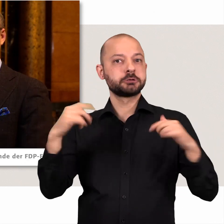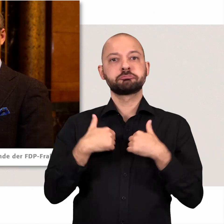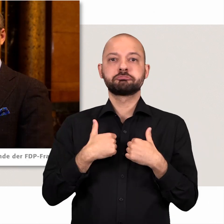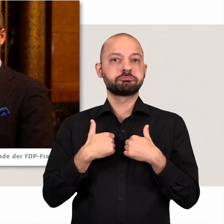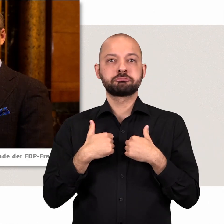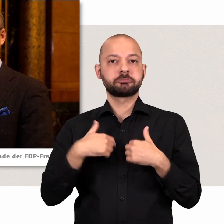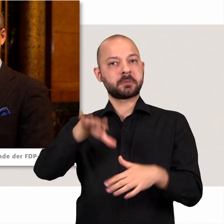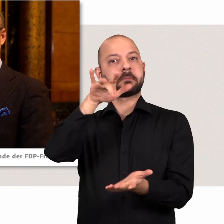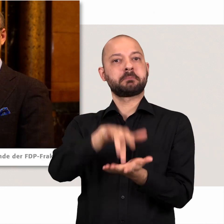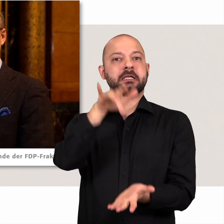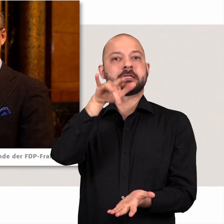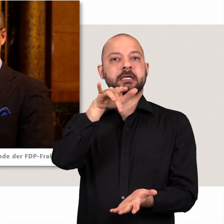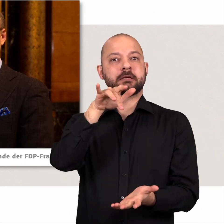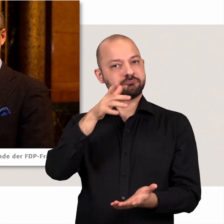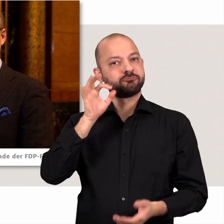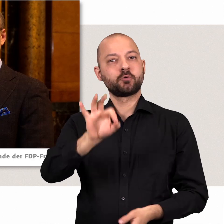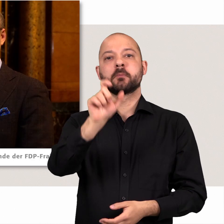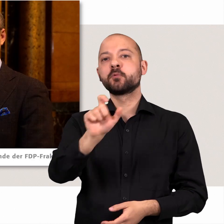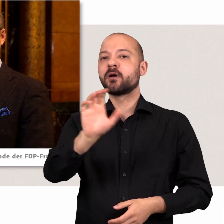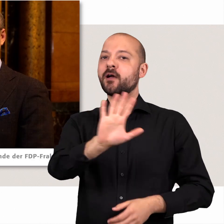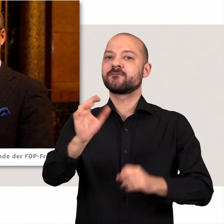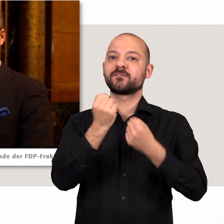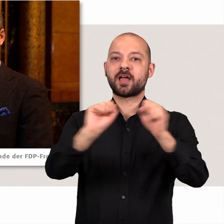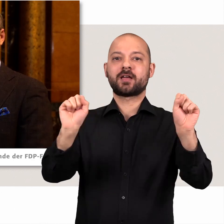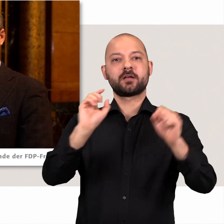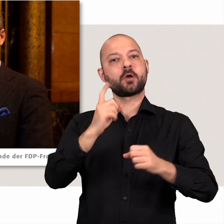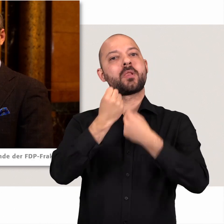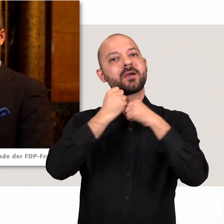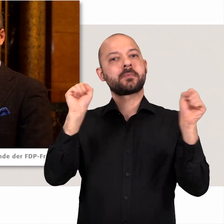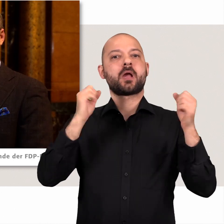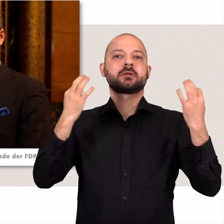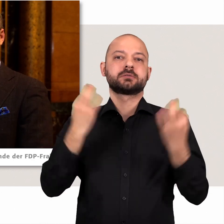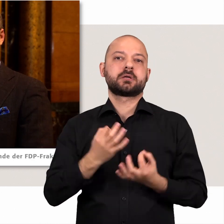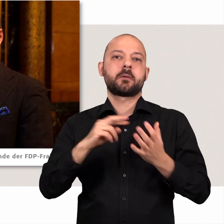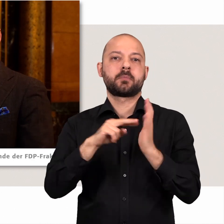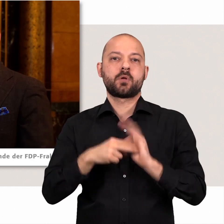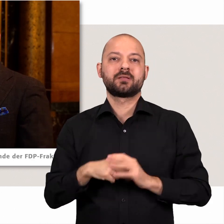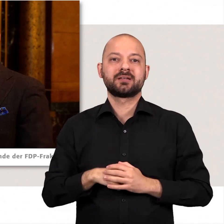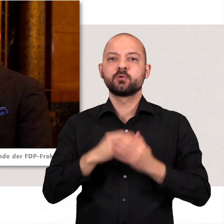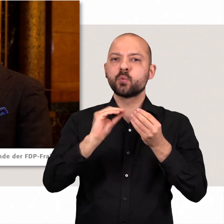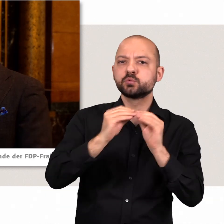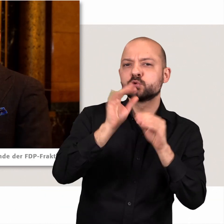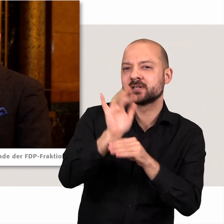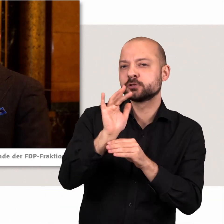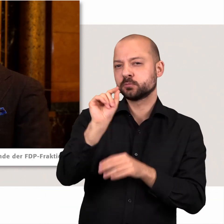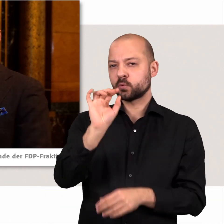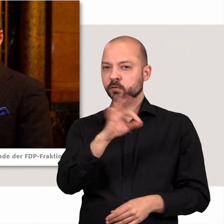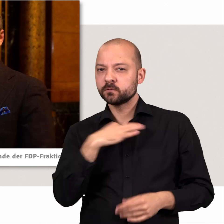sondern die Politik der Mitte vertritt und für die Freiheit der Bürger hier eine liberale Sachpolitik gestaltet. Konstruktiv-kritisch bedeutet dabei für uns: